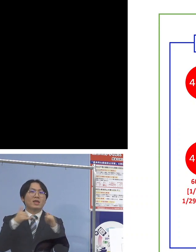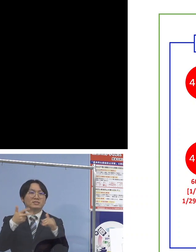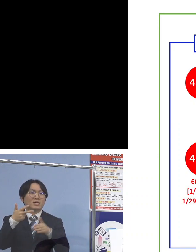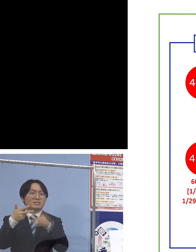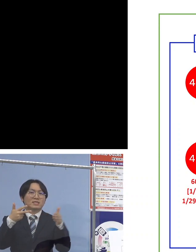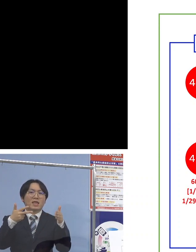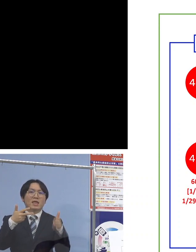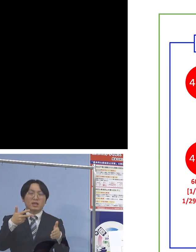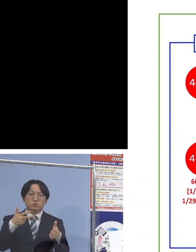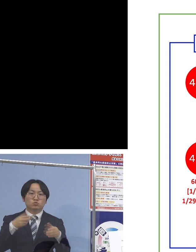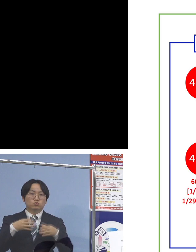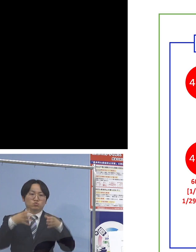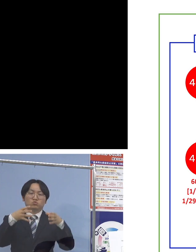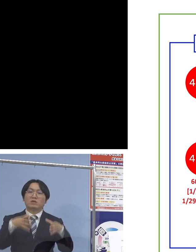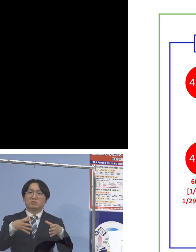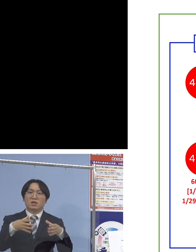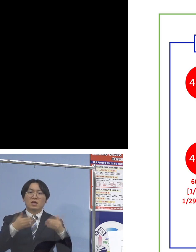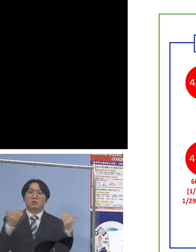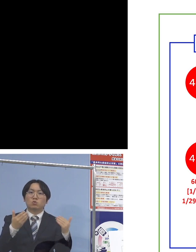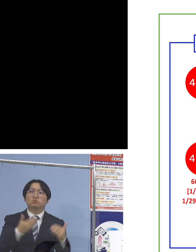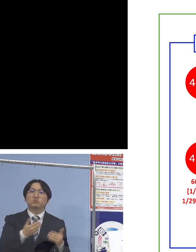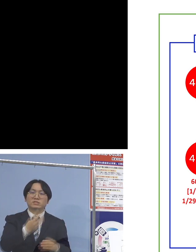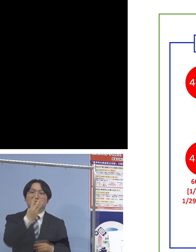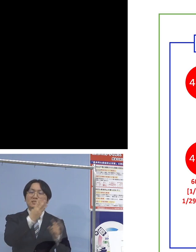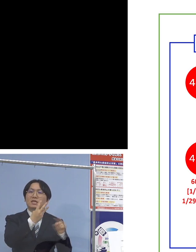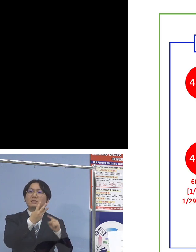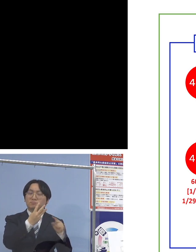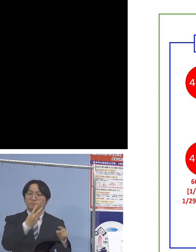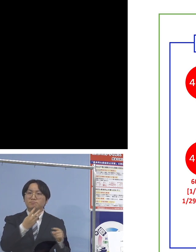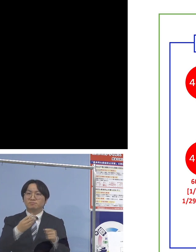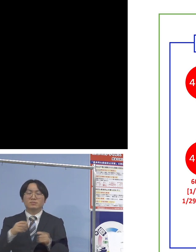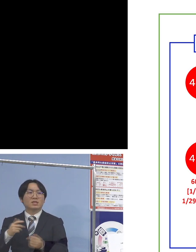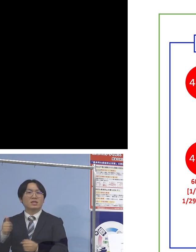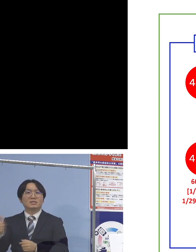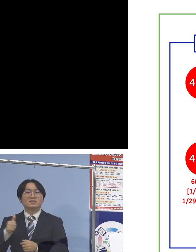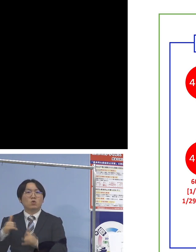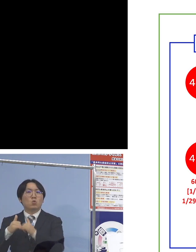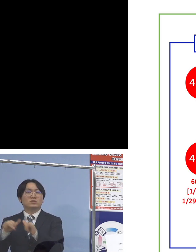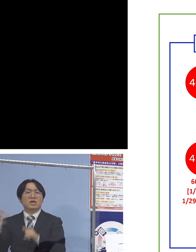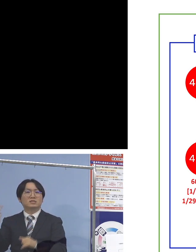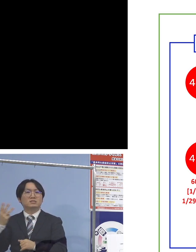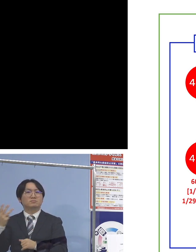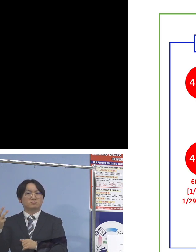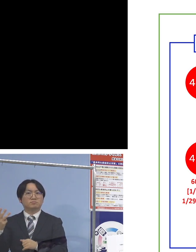職員3名、利用者3名ということで 施設内では6名